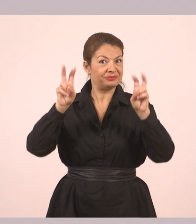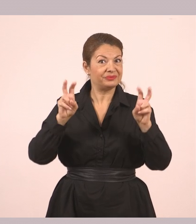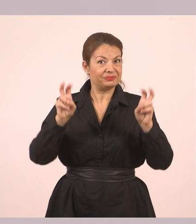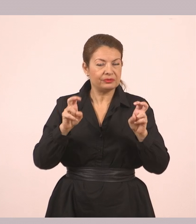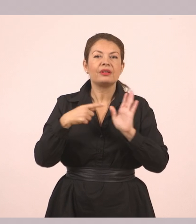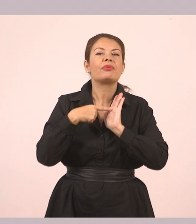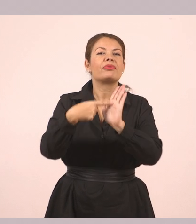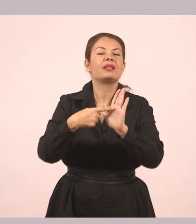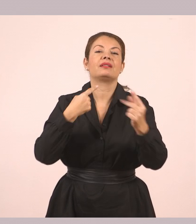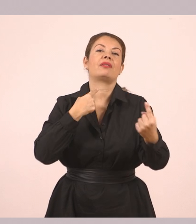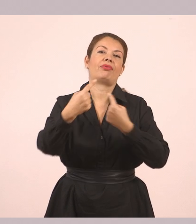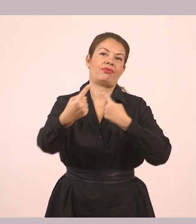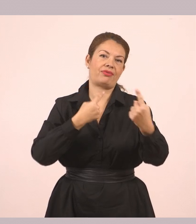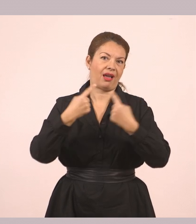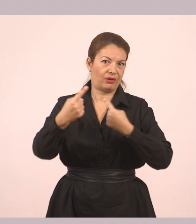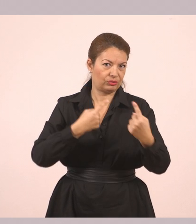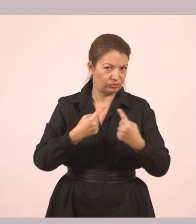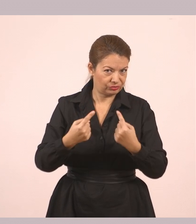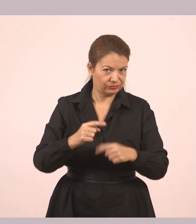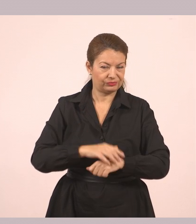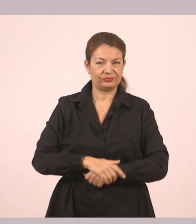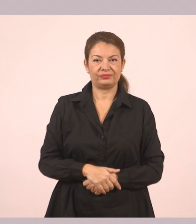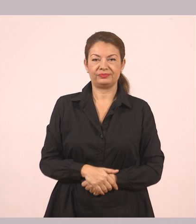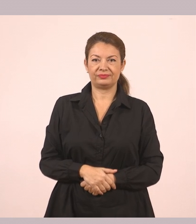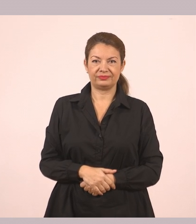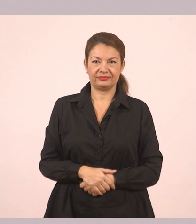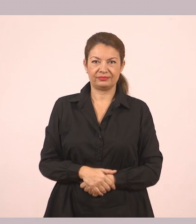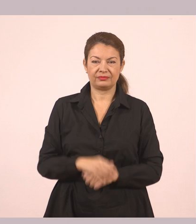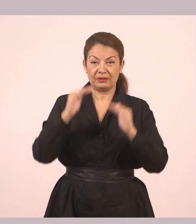Εντάξει, παιδιά; Και είναι τα εισαγωγικά. Λοιπόν πάμε πιο κάτω.